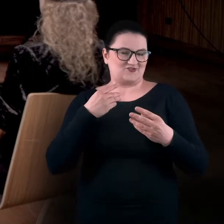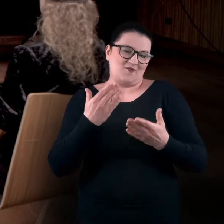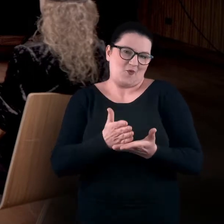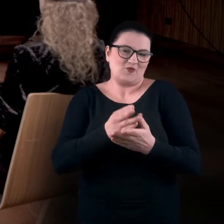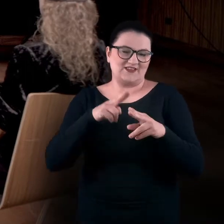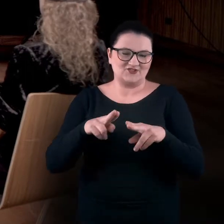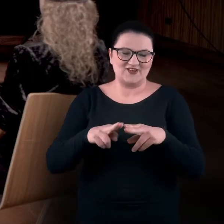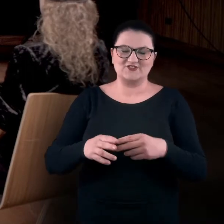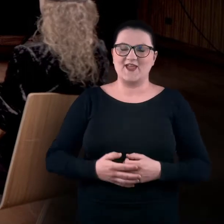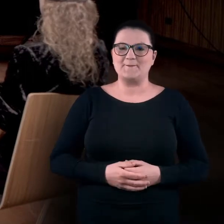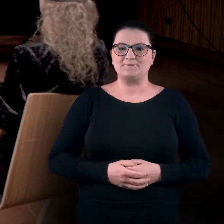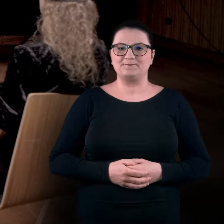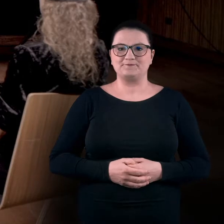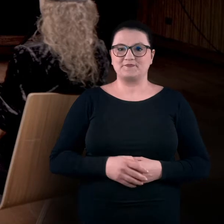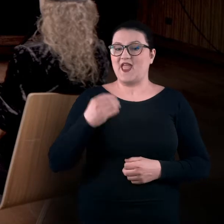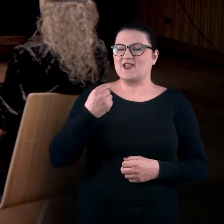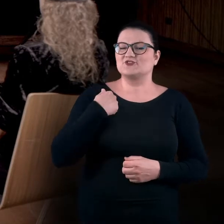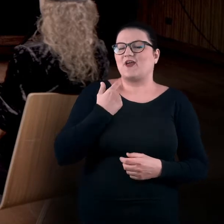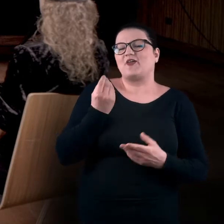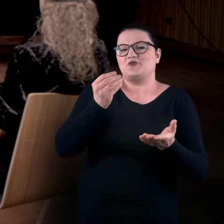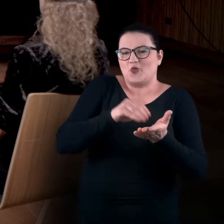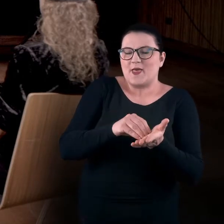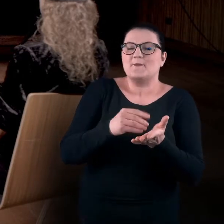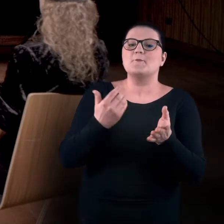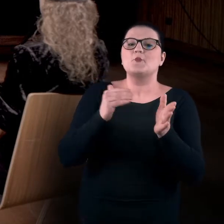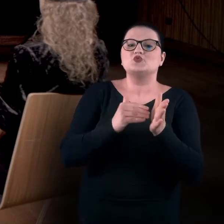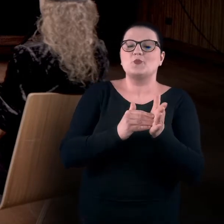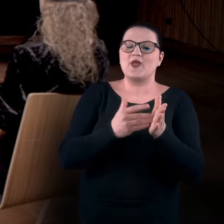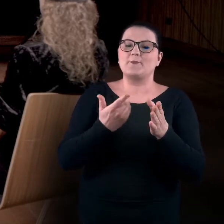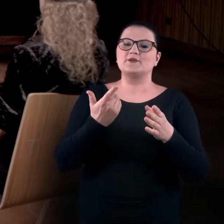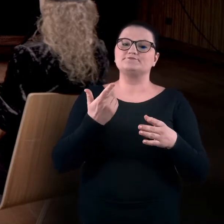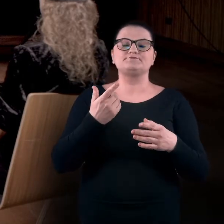Dodam jeszcze, że będzie nam potrzebne